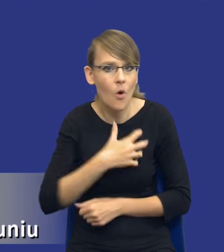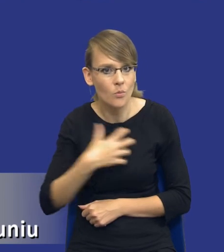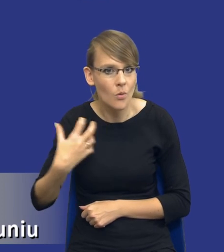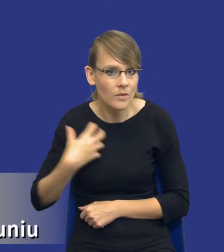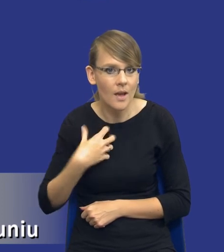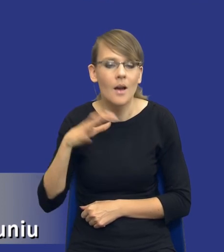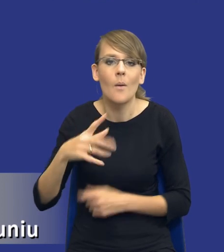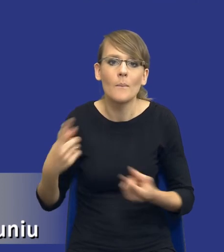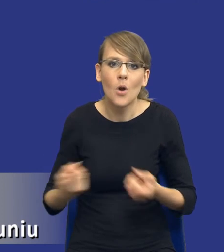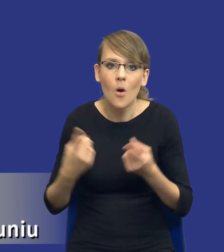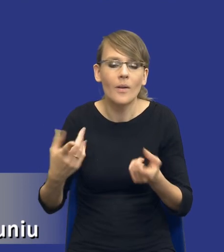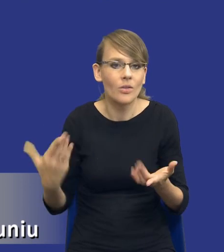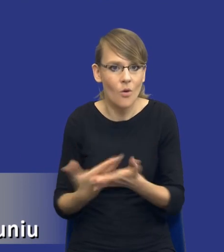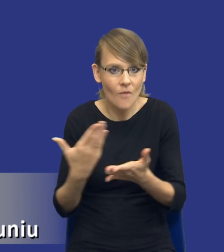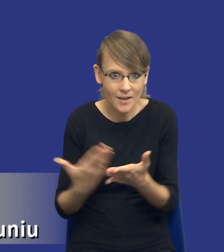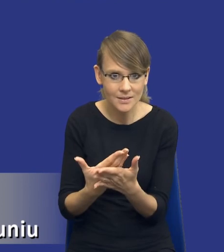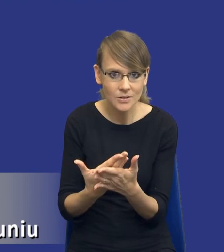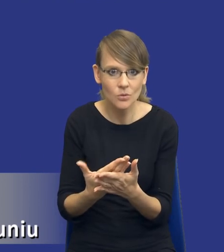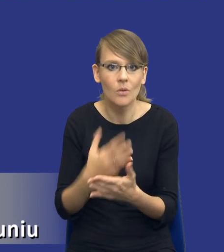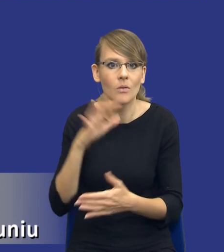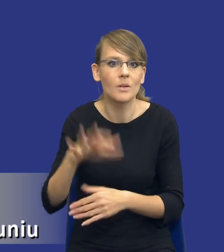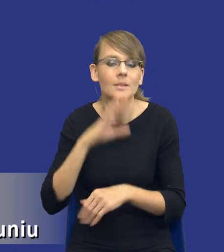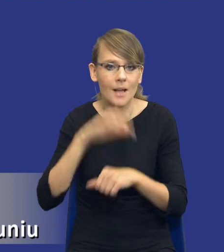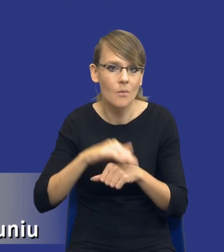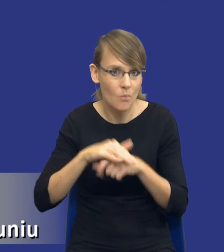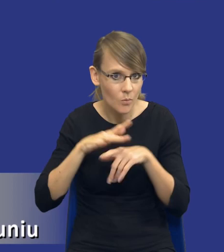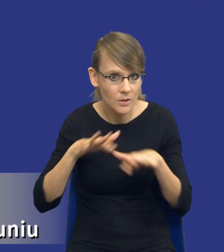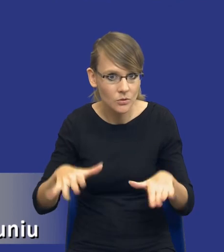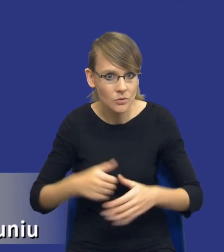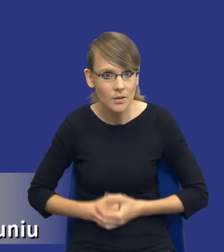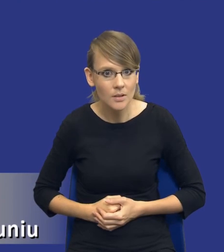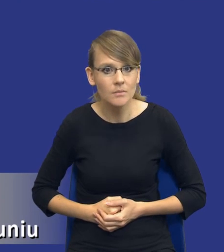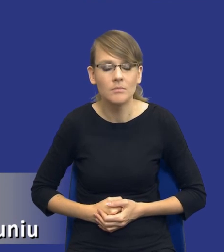promowaniem innowacyjności w zamówieniach publicznych itd. W związku z tym